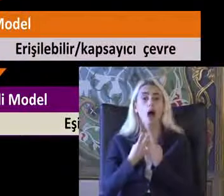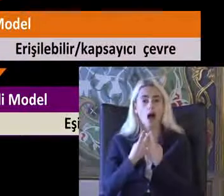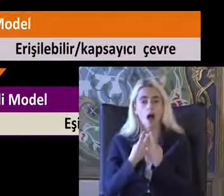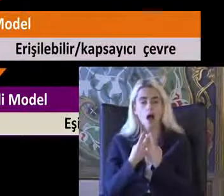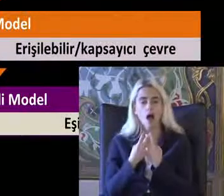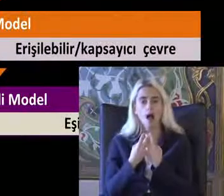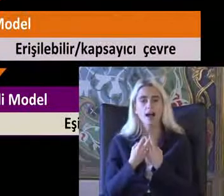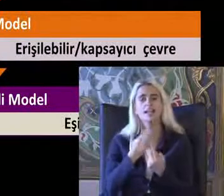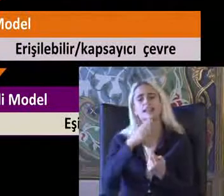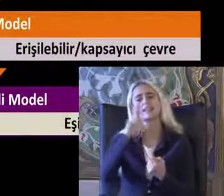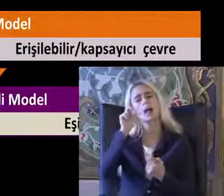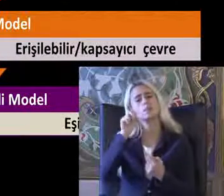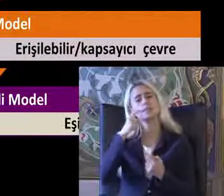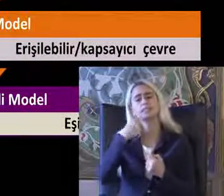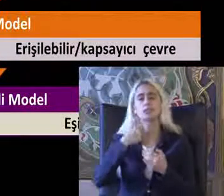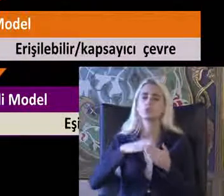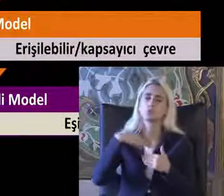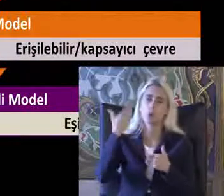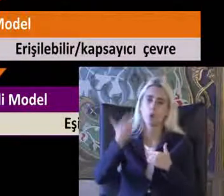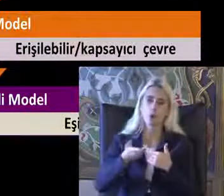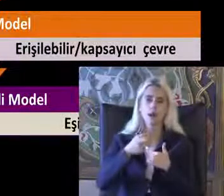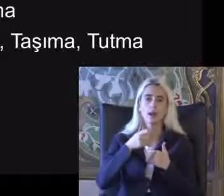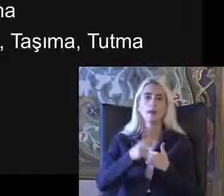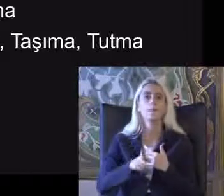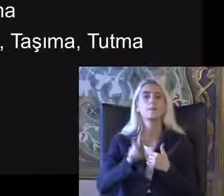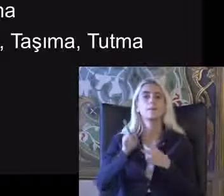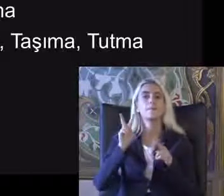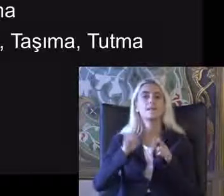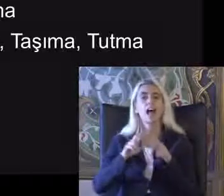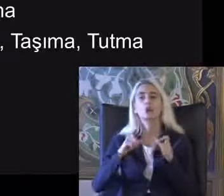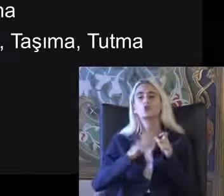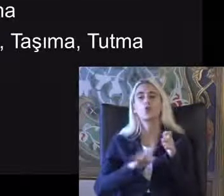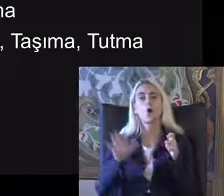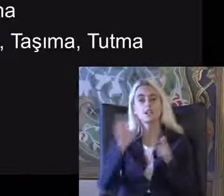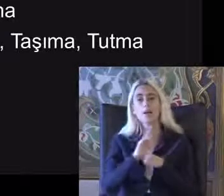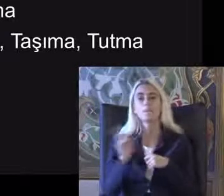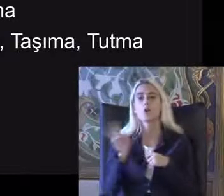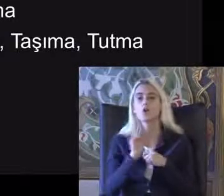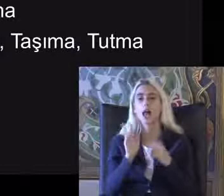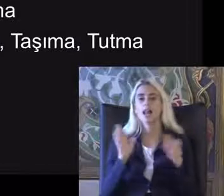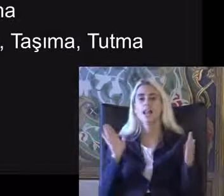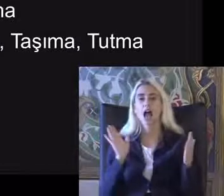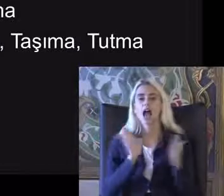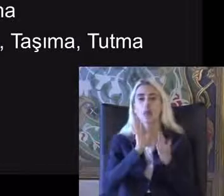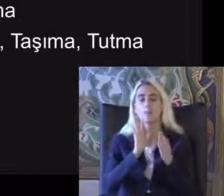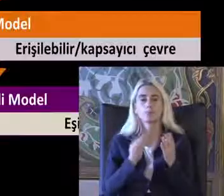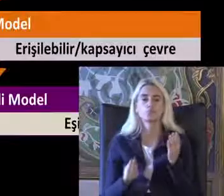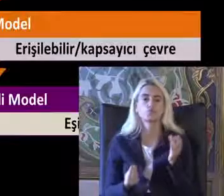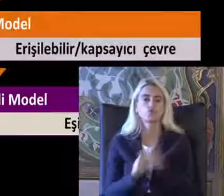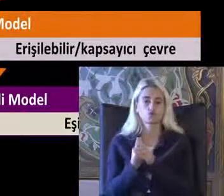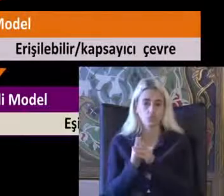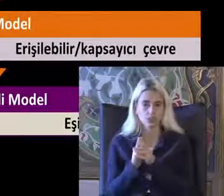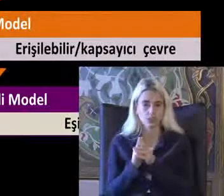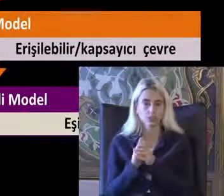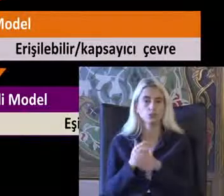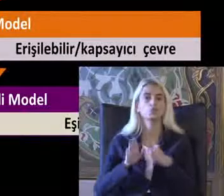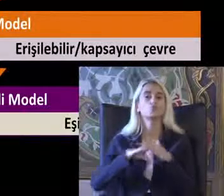Veya 74 den sonra Medikal model ve sosyal model yaklaşımları Ortaya çıktı Son olarak da